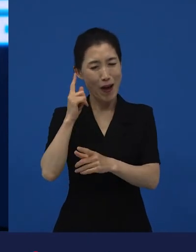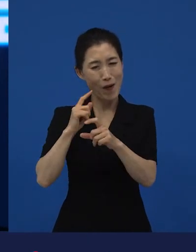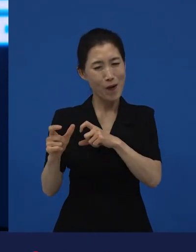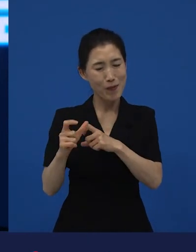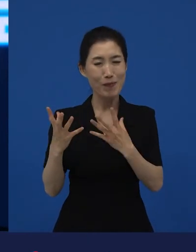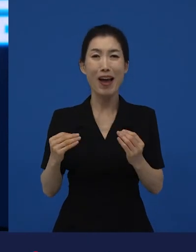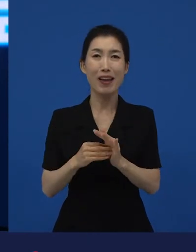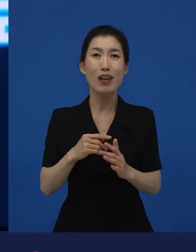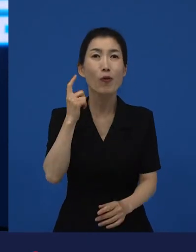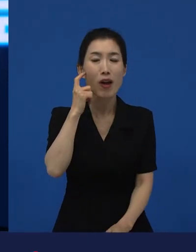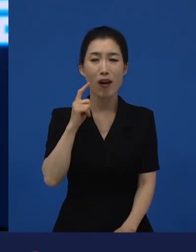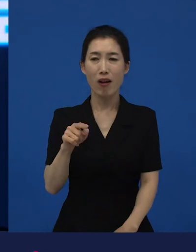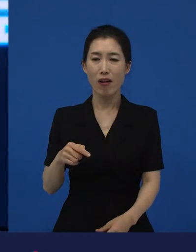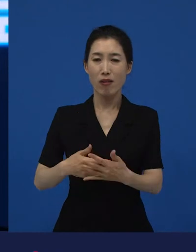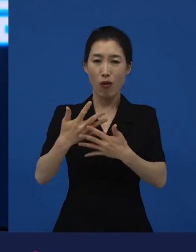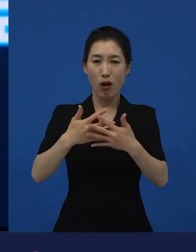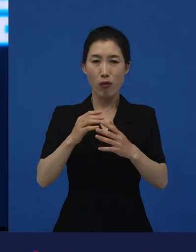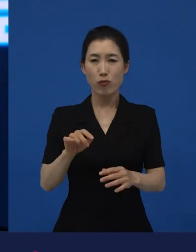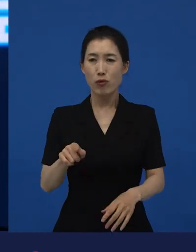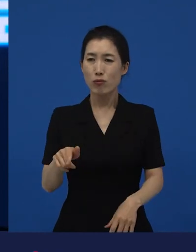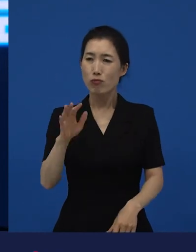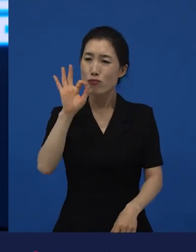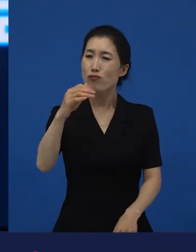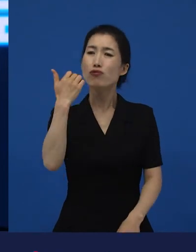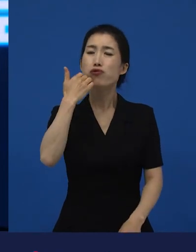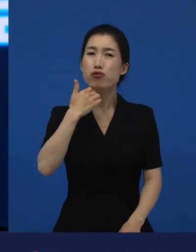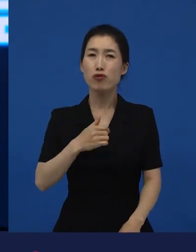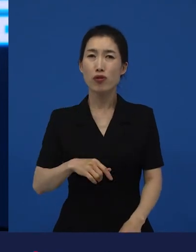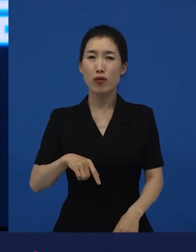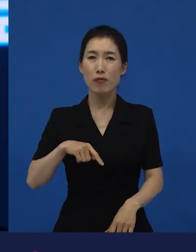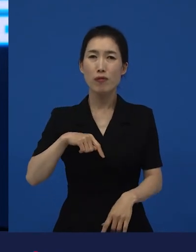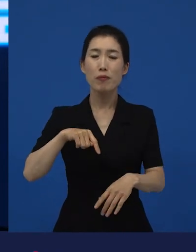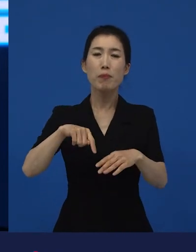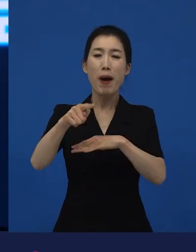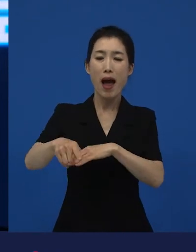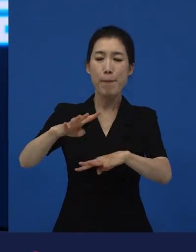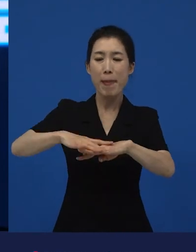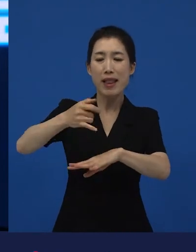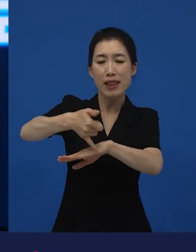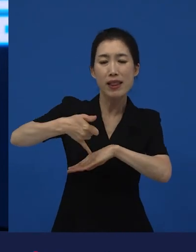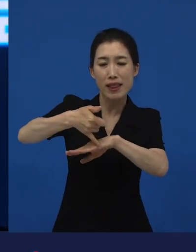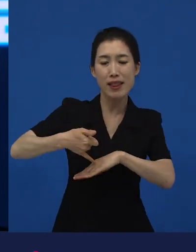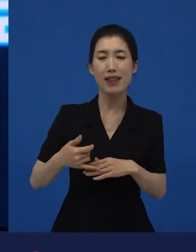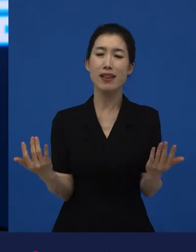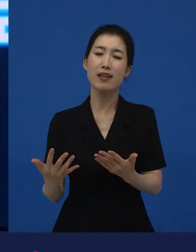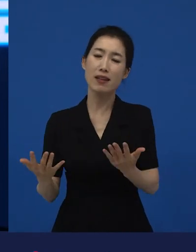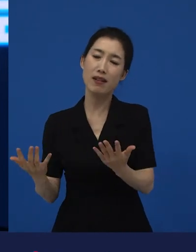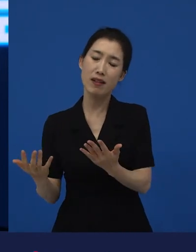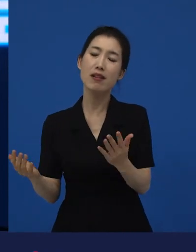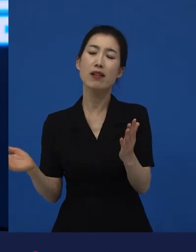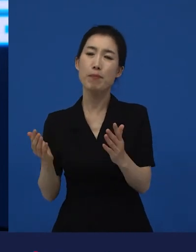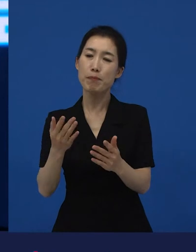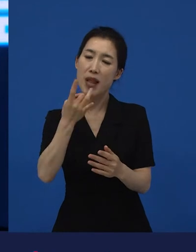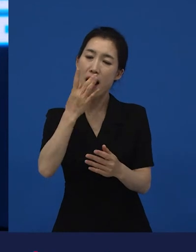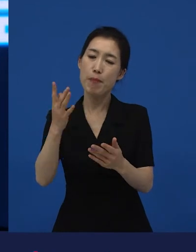이걸 누가 볼까? 아니, 밭에 나가서 일을 하고 벼농사를 짓고 집에 들어와서 밥 해줄 사람이 없어요.